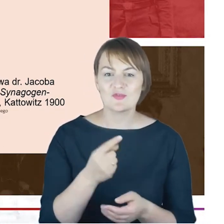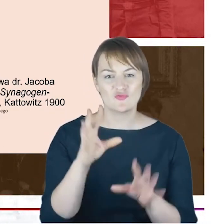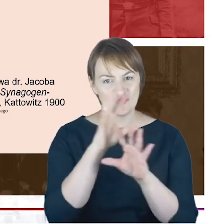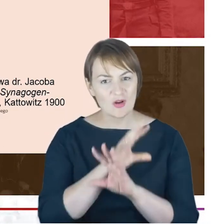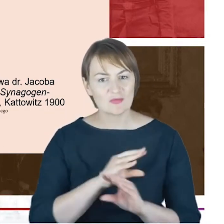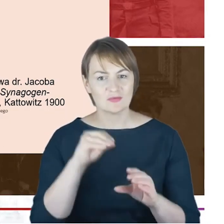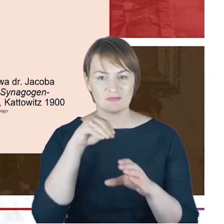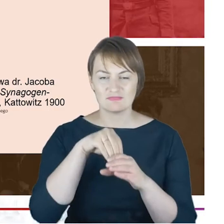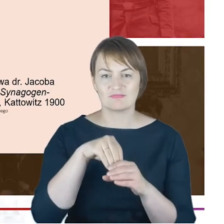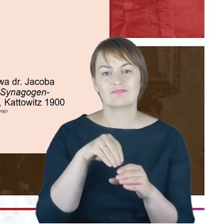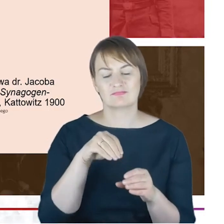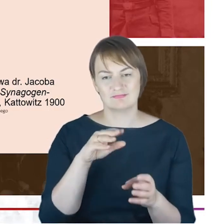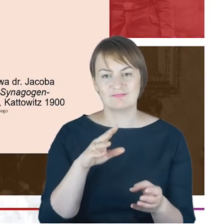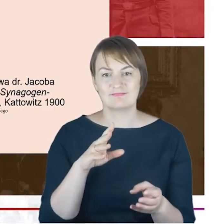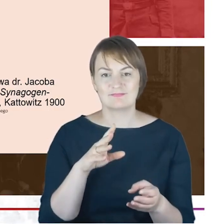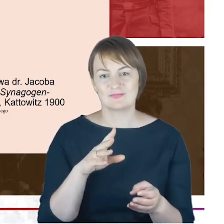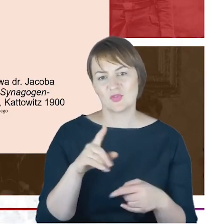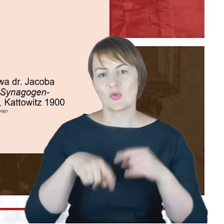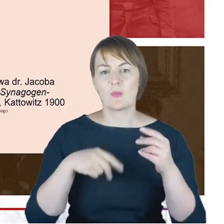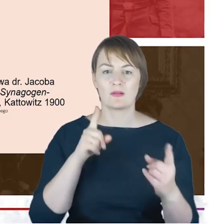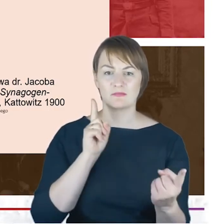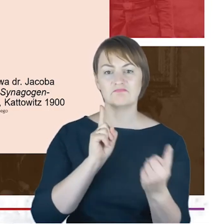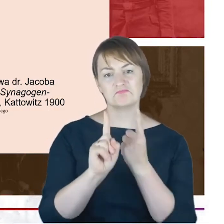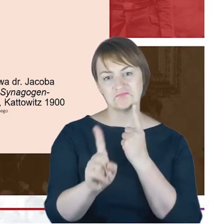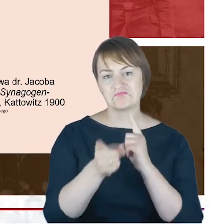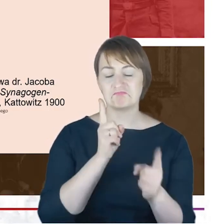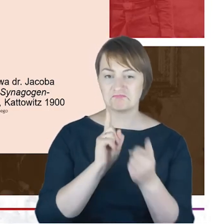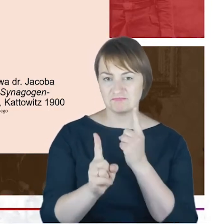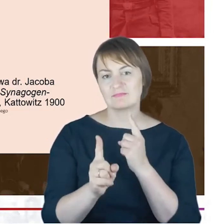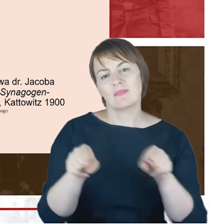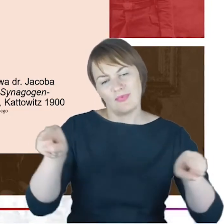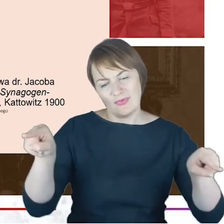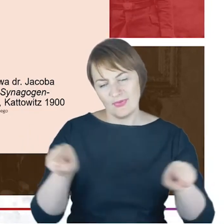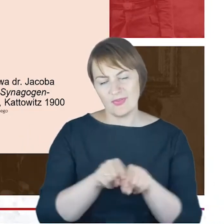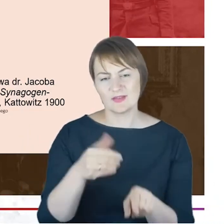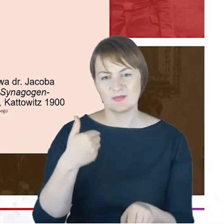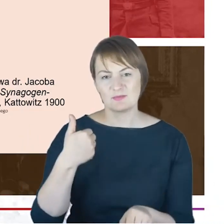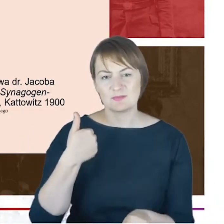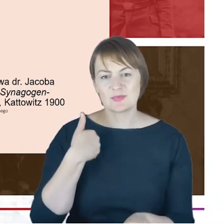się do siebie, mijając się w korytarzu, np. gimnazjum katowickiego. Czyli młodzież rozmaitych wyznań